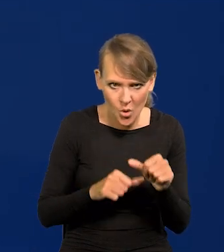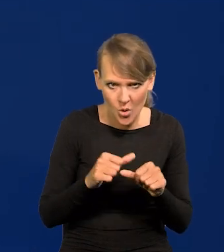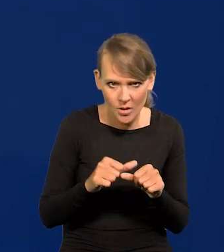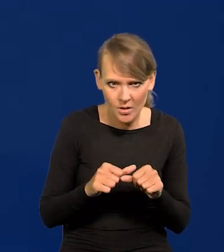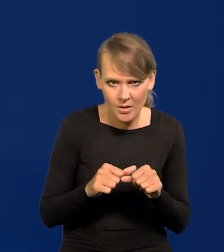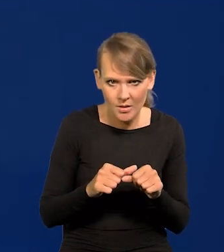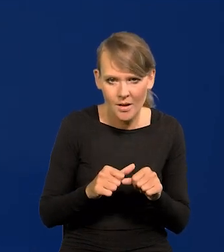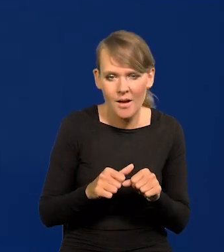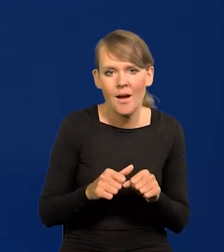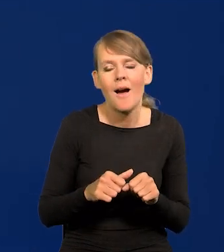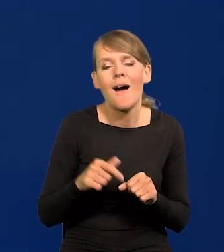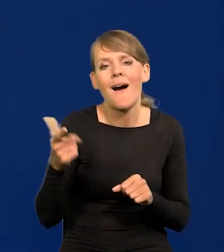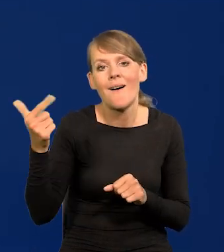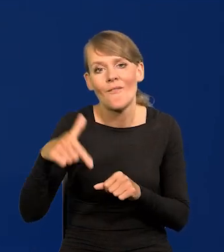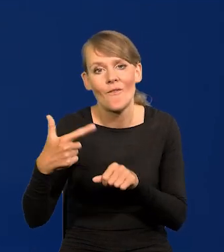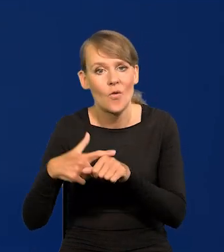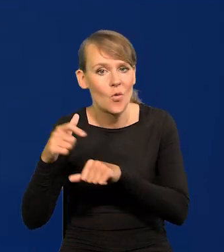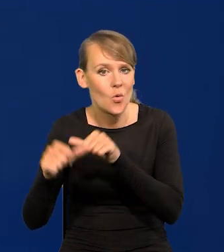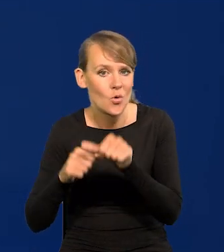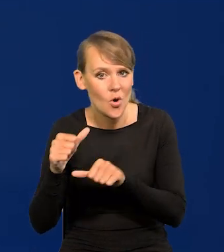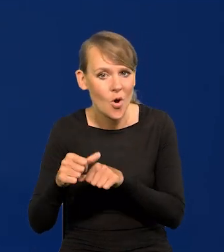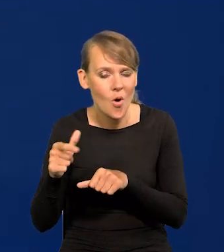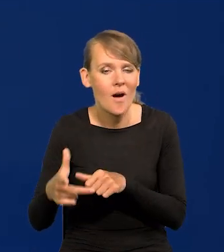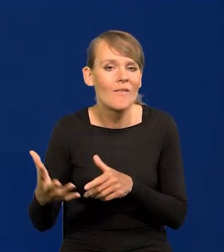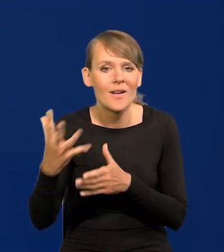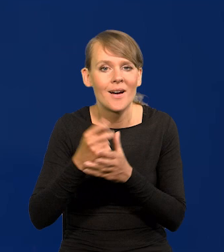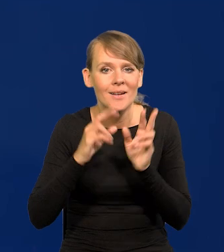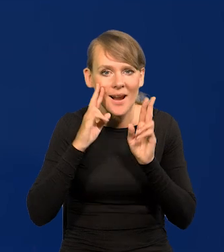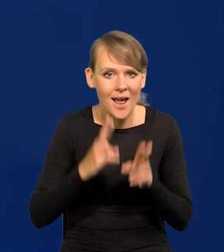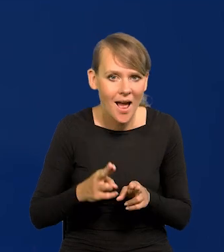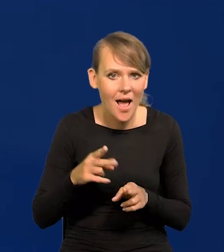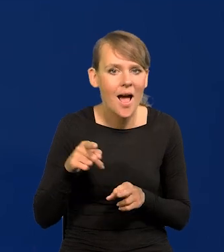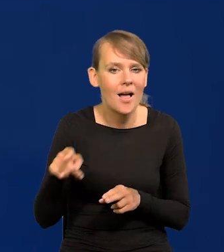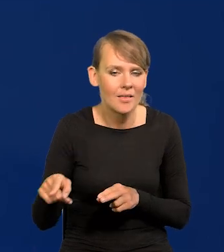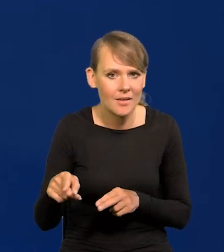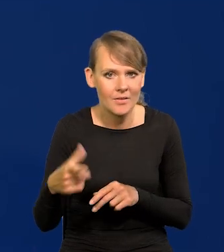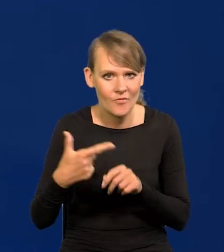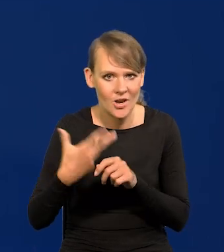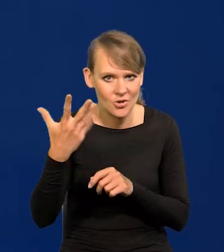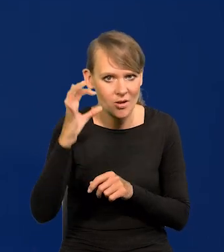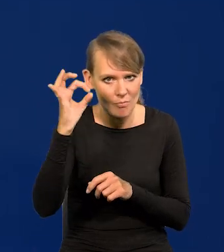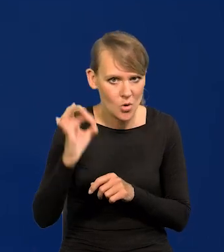a w 2022 roku płace realne wzrosły o 24%.